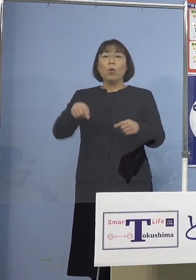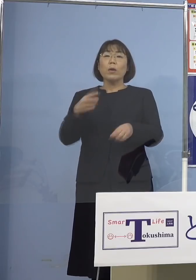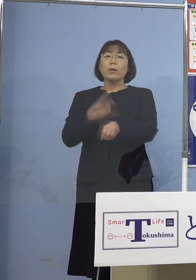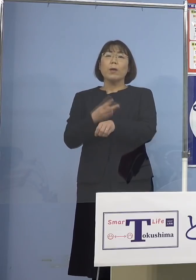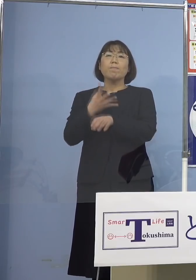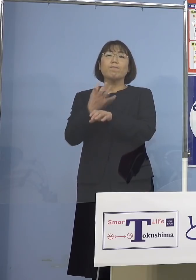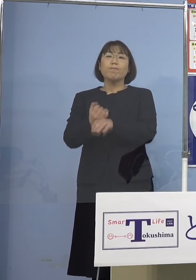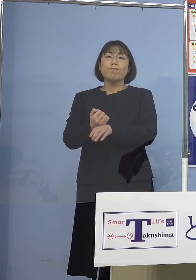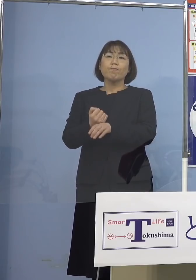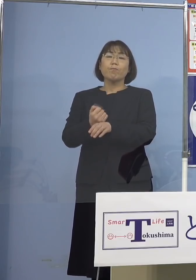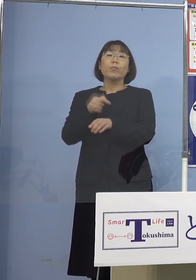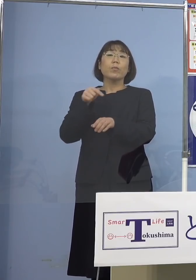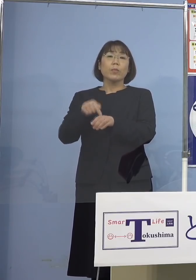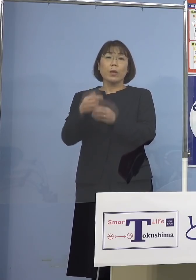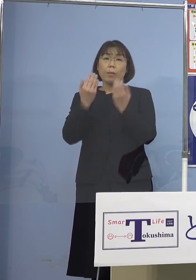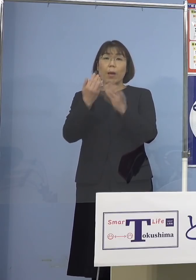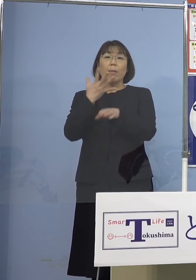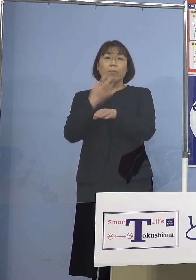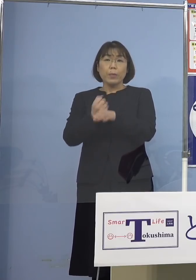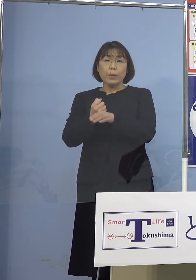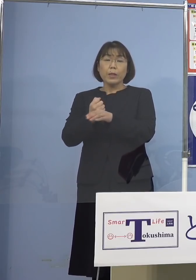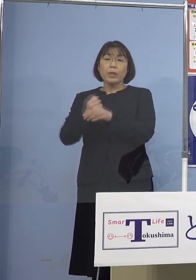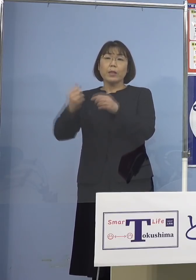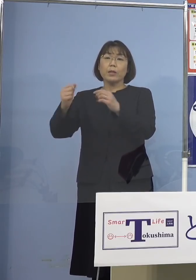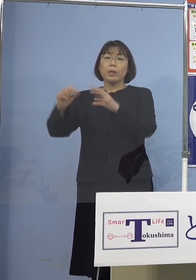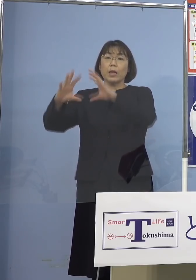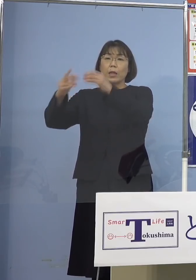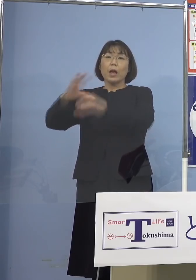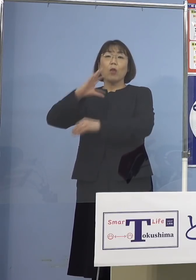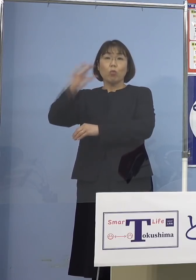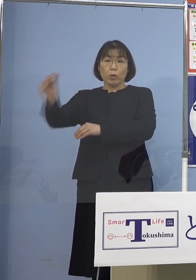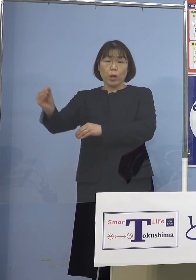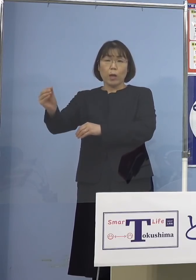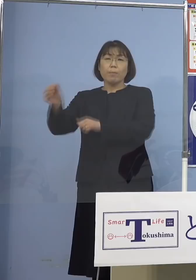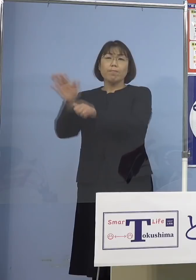また身につけて、そして 自分の国へ貢献したい